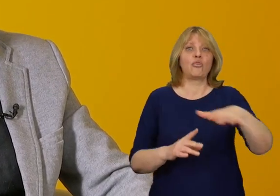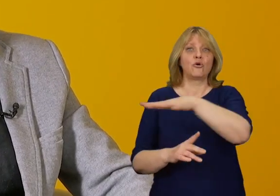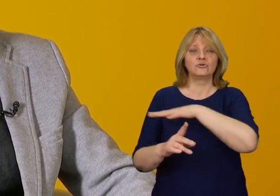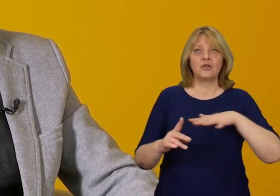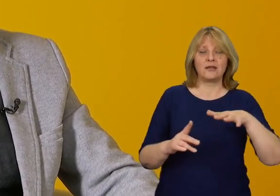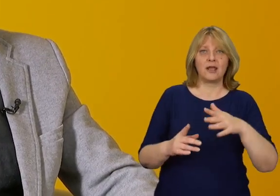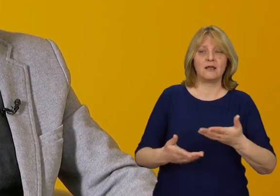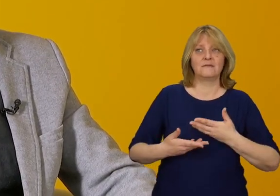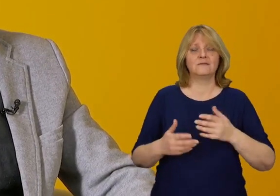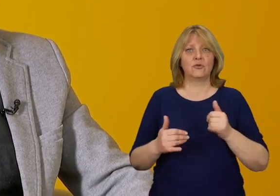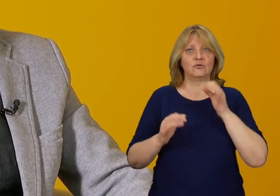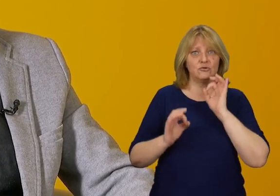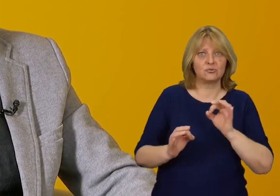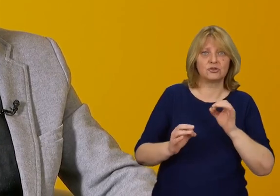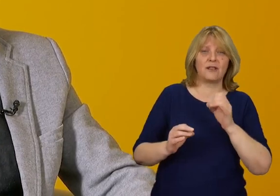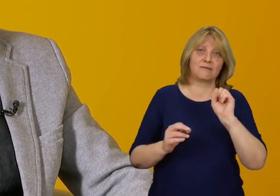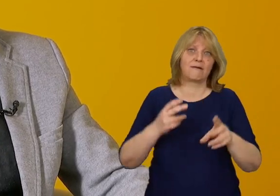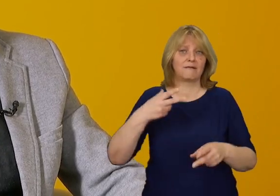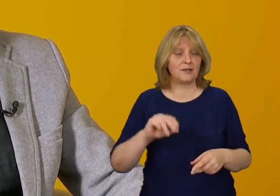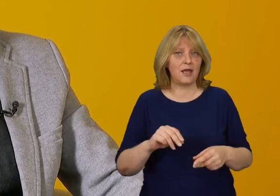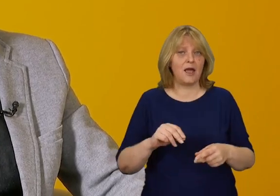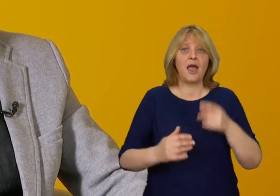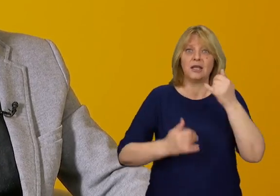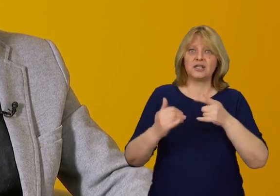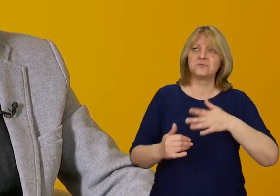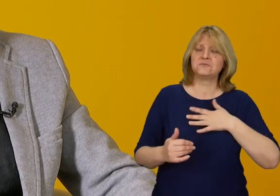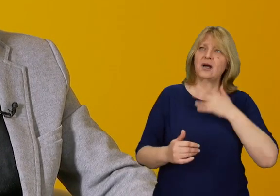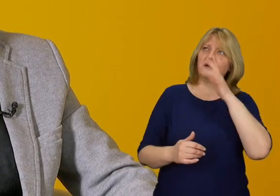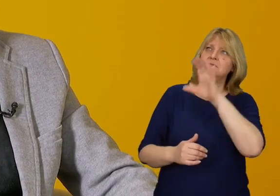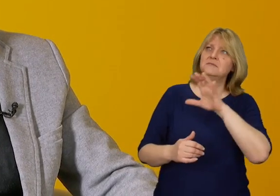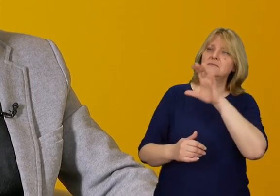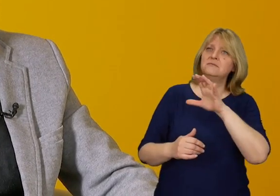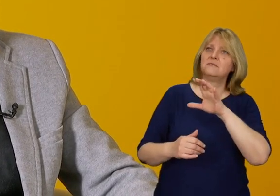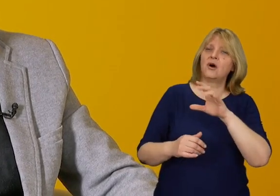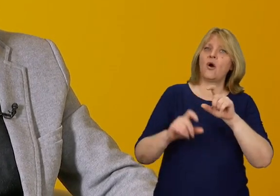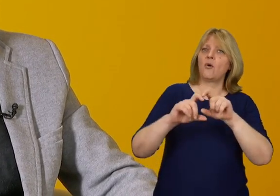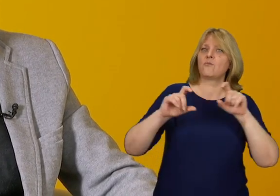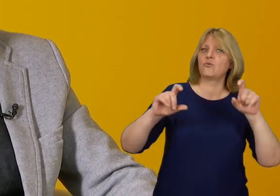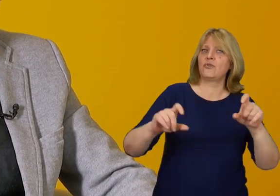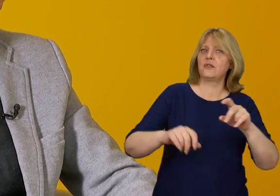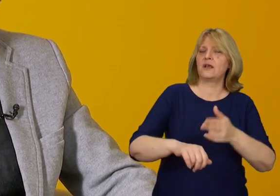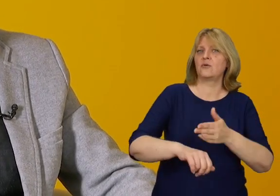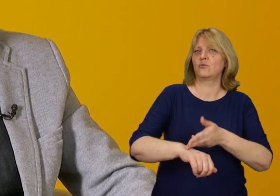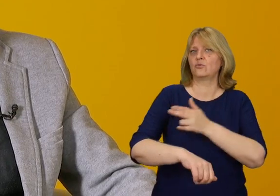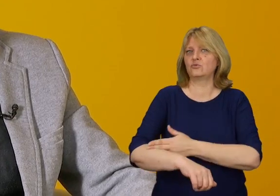Jeżeli bez problemu jesteśmy w stanie wyobrazić sobie budynki administracji rządowej czy samorządowej,